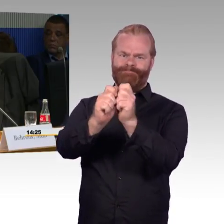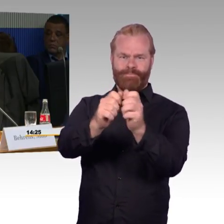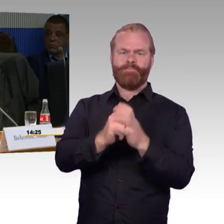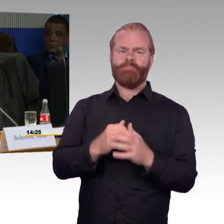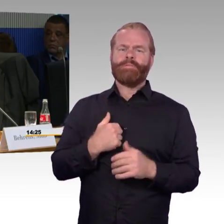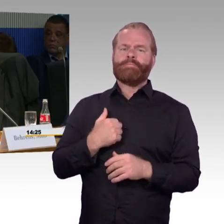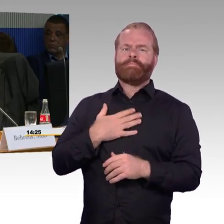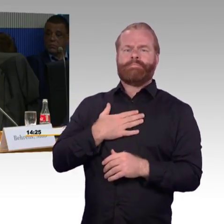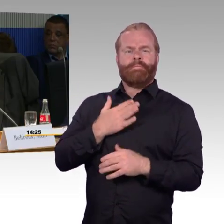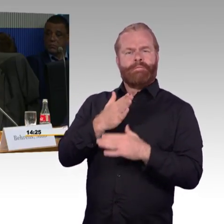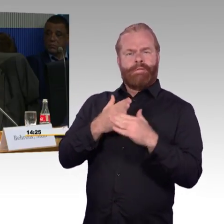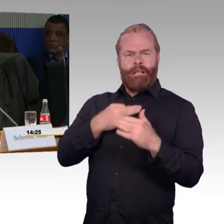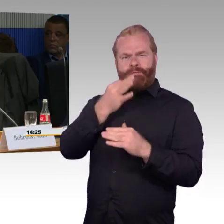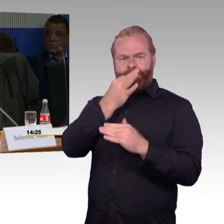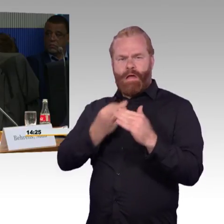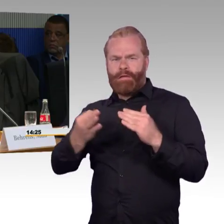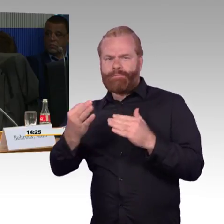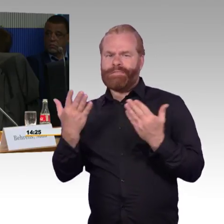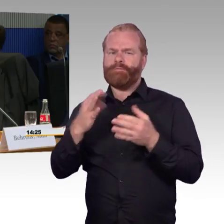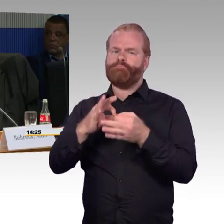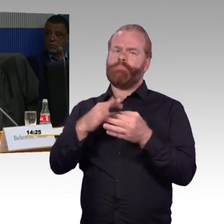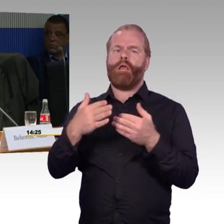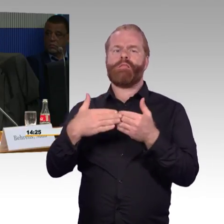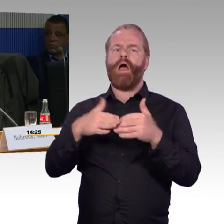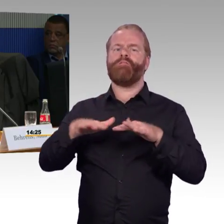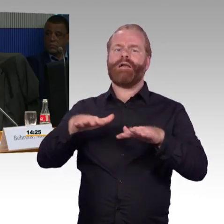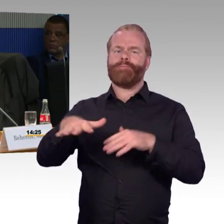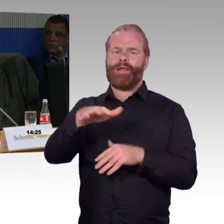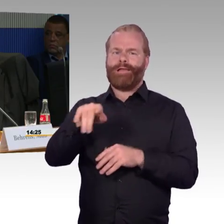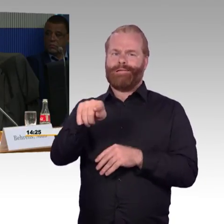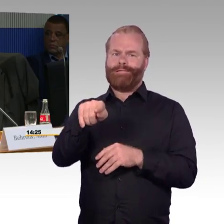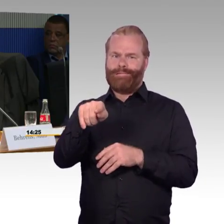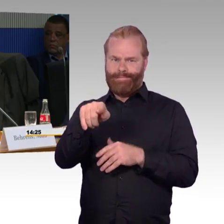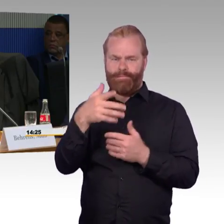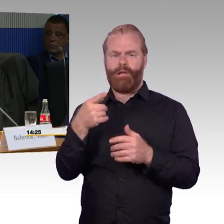Ich komme aus Magdeburg nach Berlin und fahre des Öfteren über Stendal.